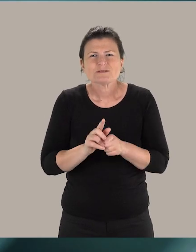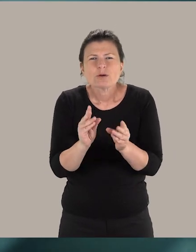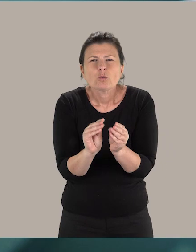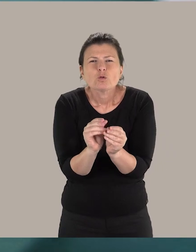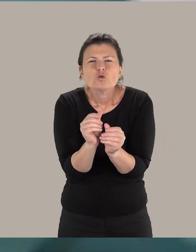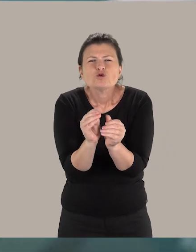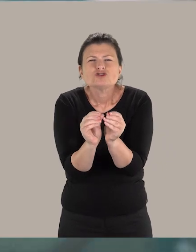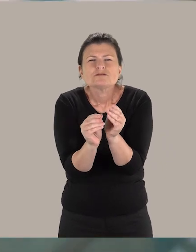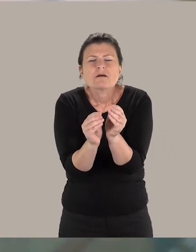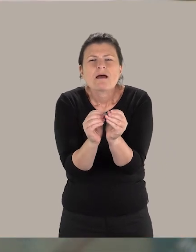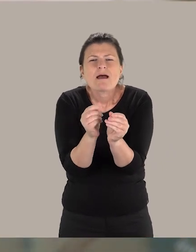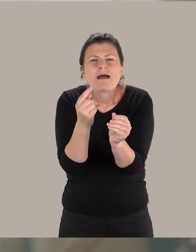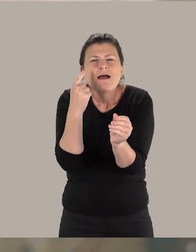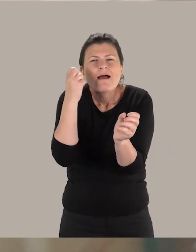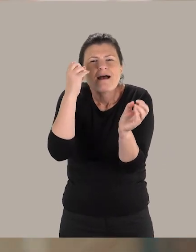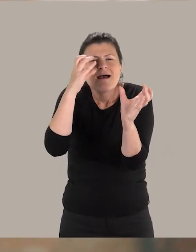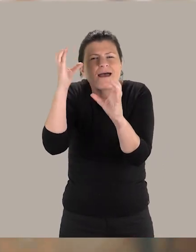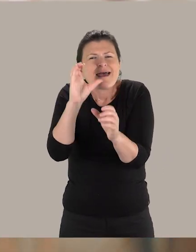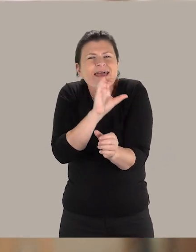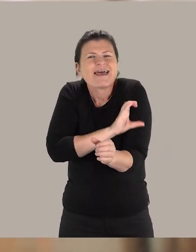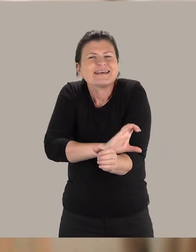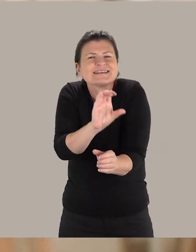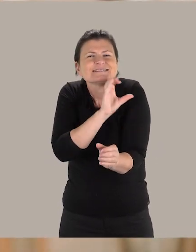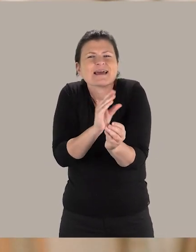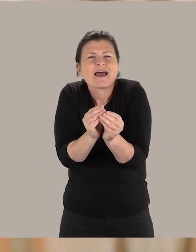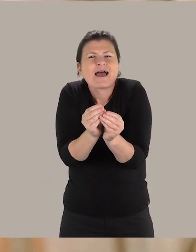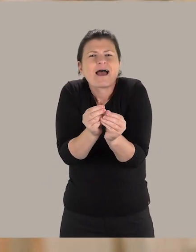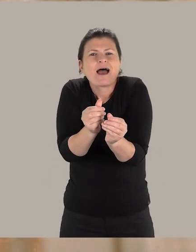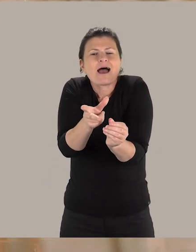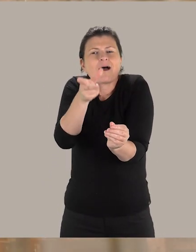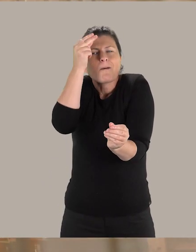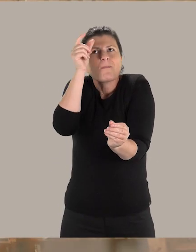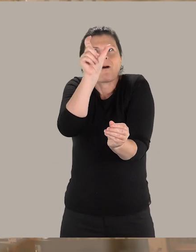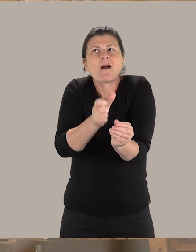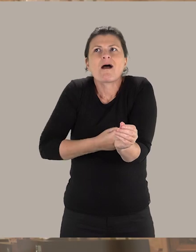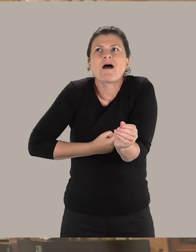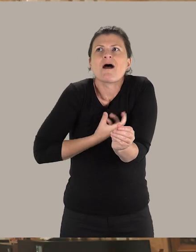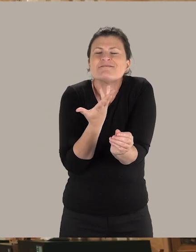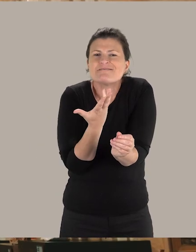et sur le toucher, évidemment, pour essayer de faire en sorte que cette personne puisse comprendre cette œuvre d'art.